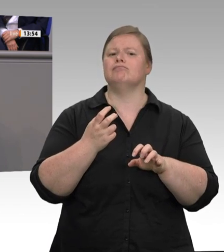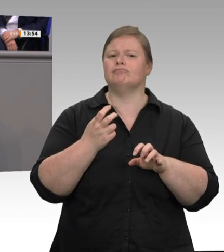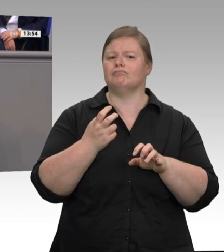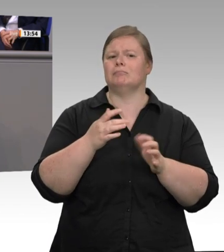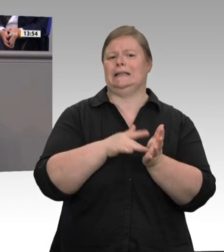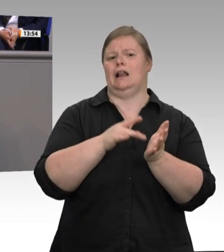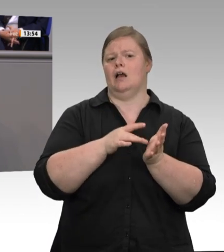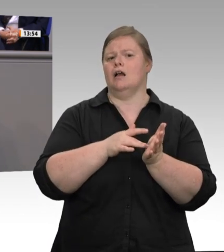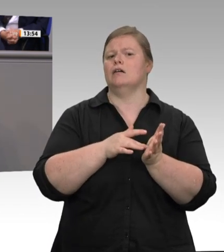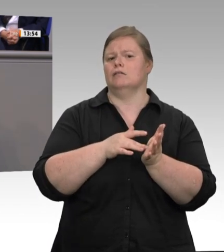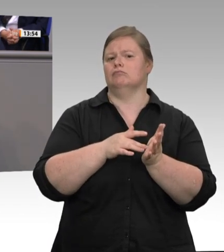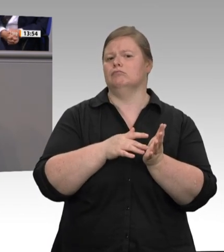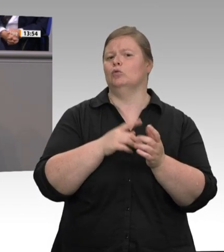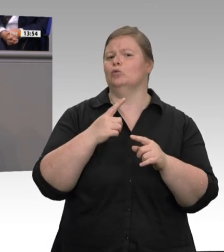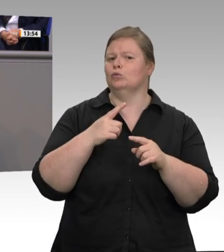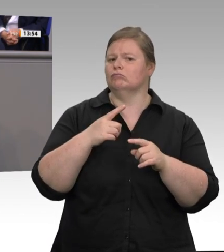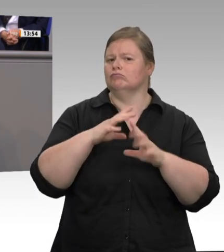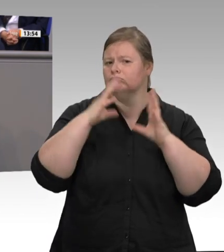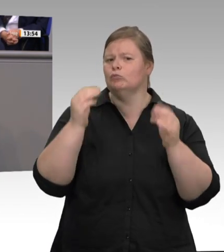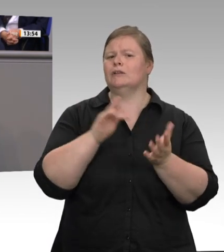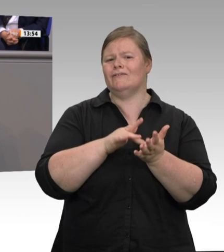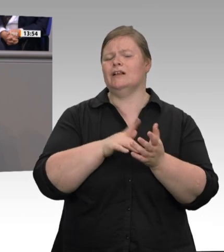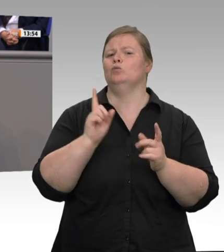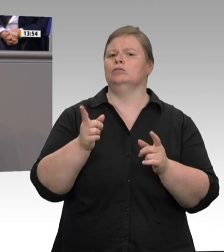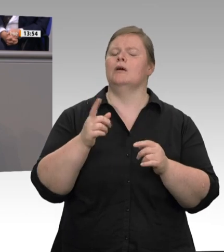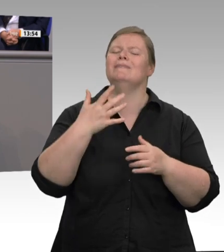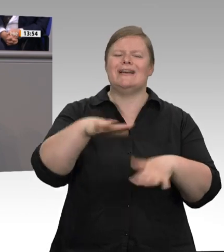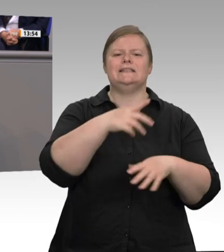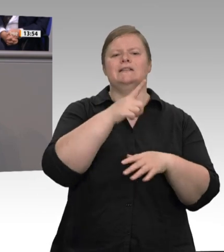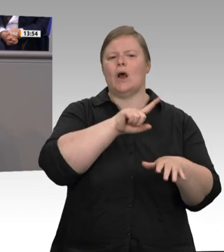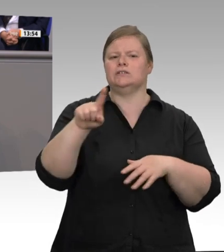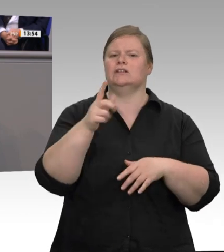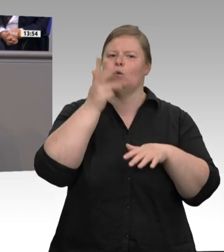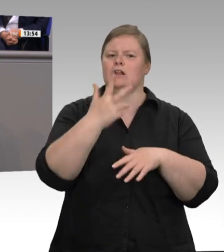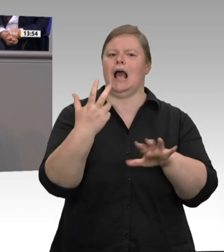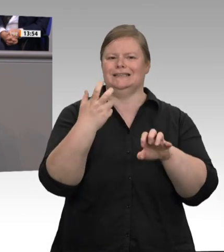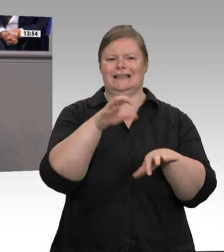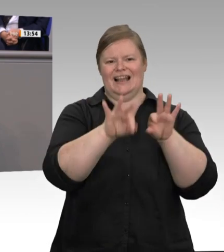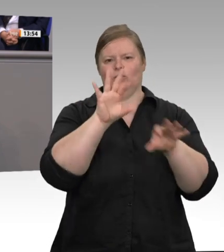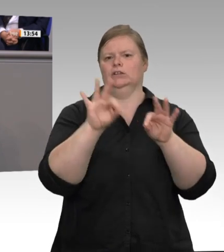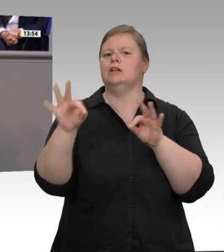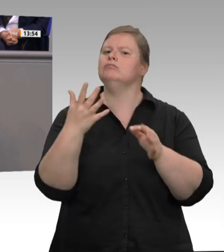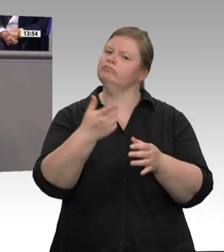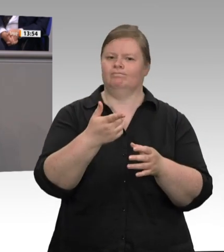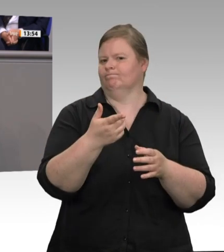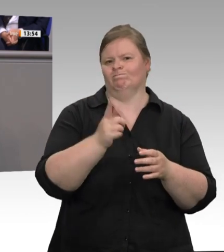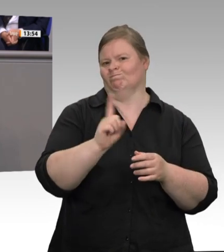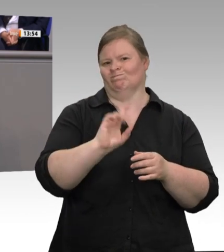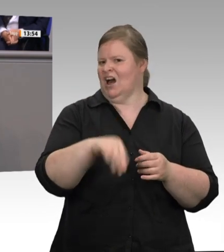spricht, der verkennt die Realität in dieser Branche. Das muss man hier ganz deutlich